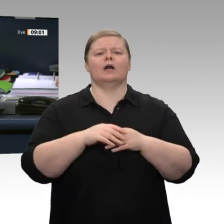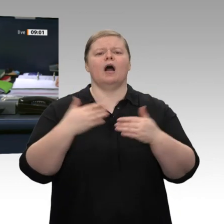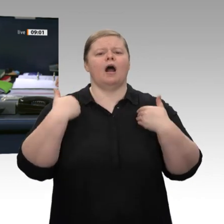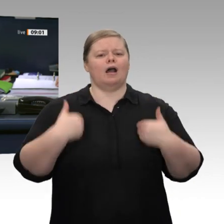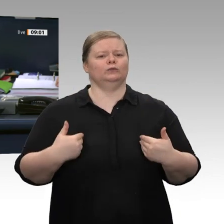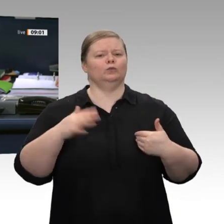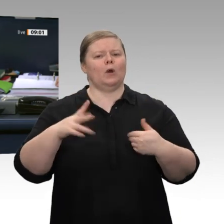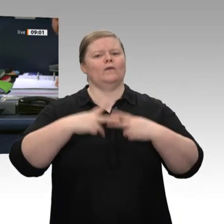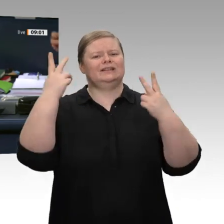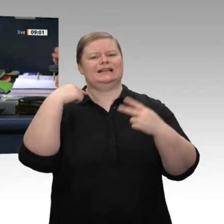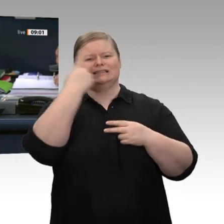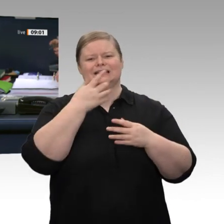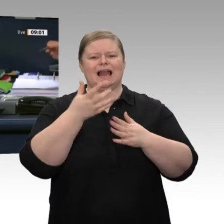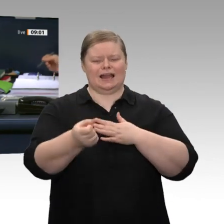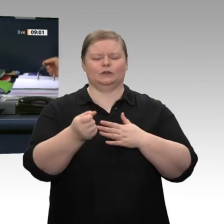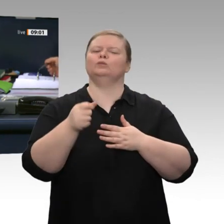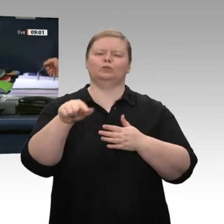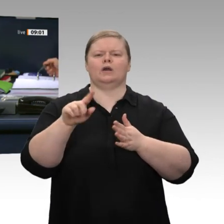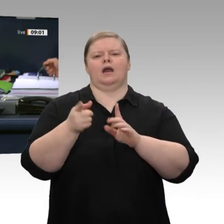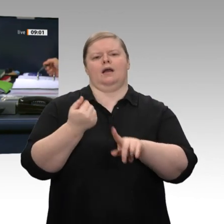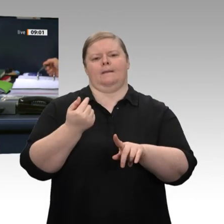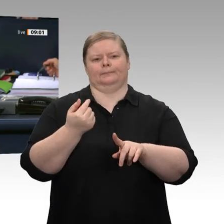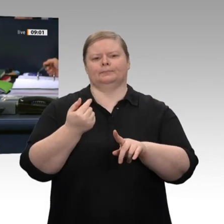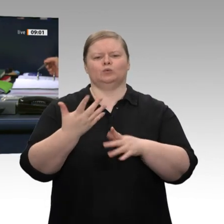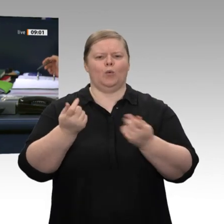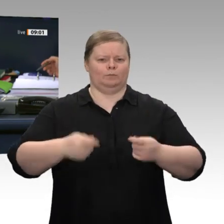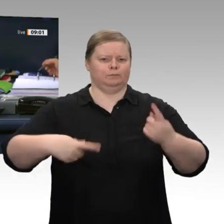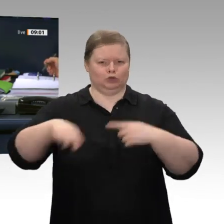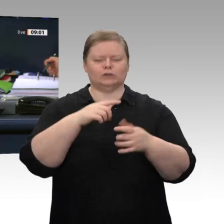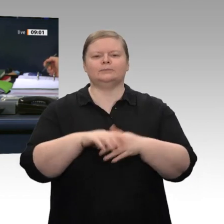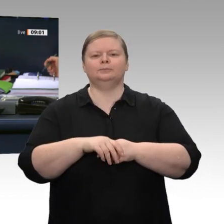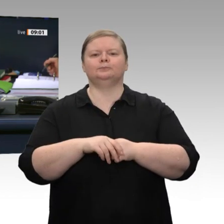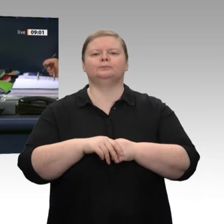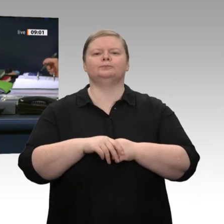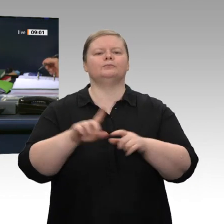ich auf, die Tagesordnungspunkte 8 a bis 8 d und den Zusatzpunkt 4: Das ist die